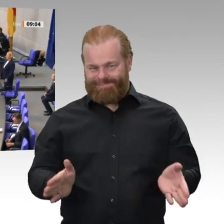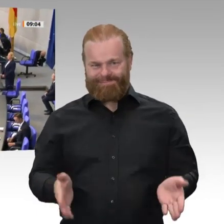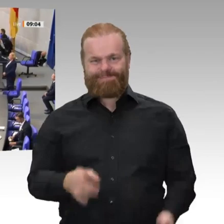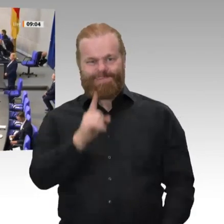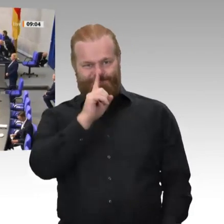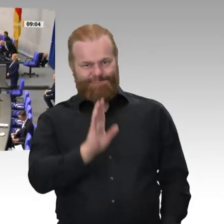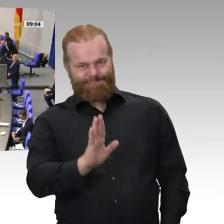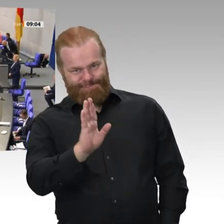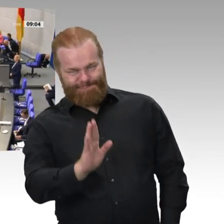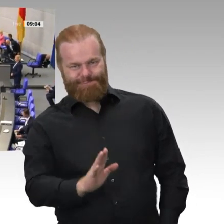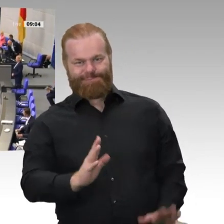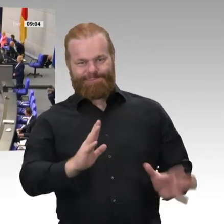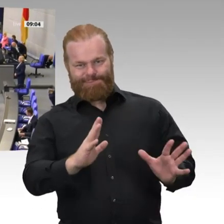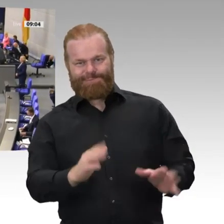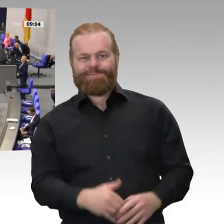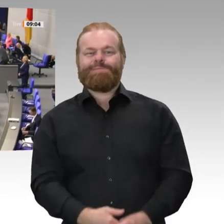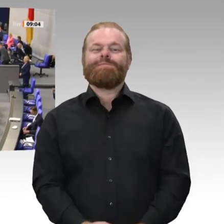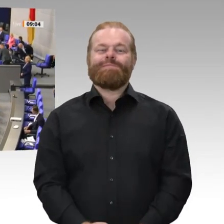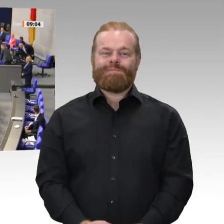Aber unter Wahrung des Abstandsgebots.